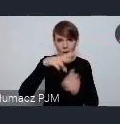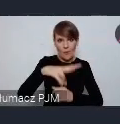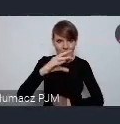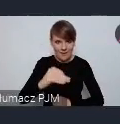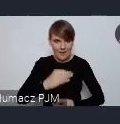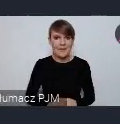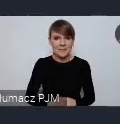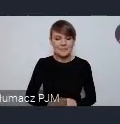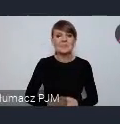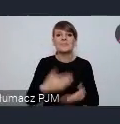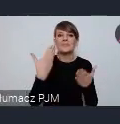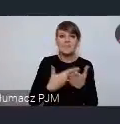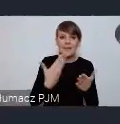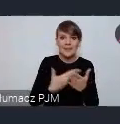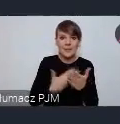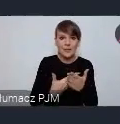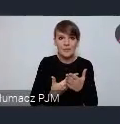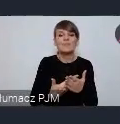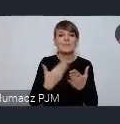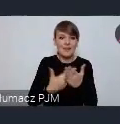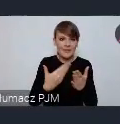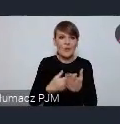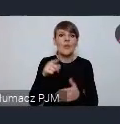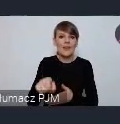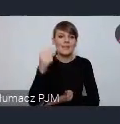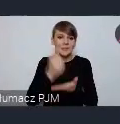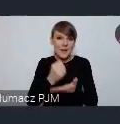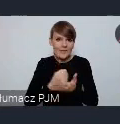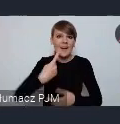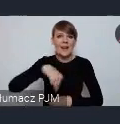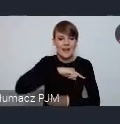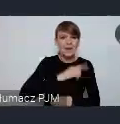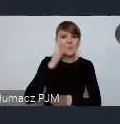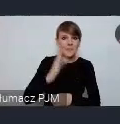I dlatego w tej sprawie spotykamy się w Dzierżoniowie